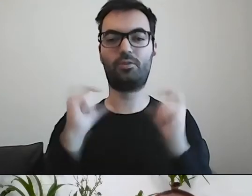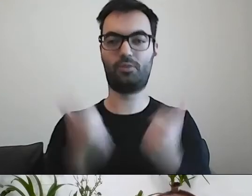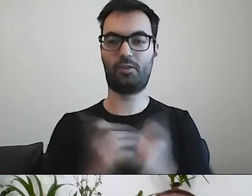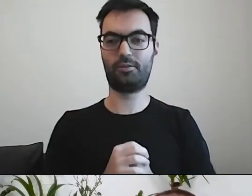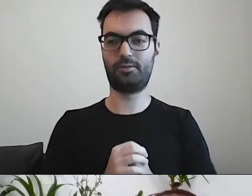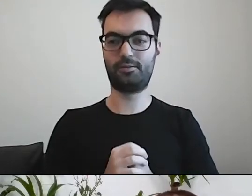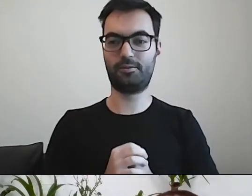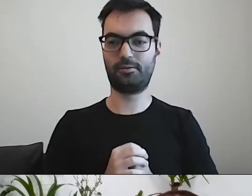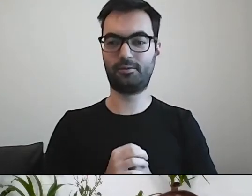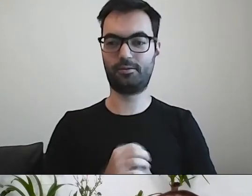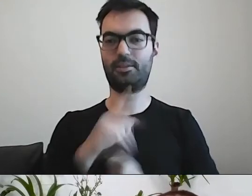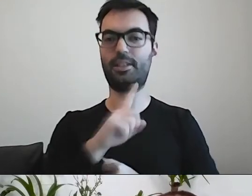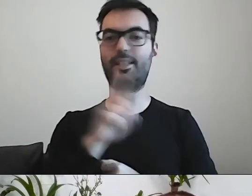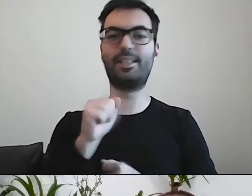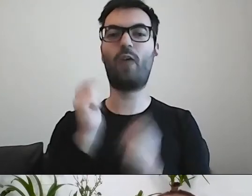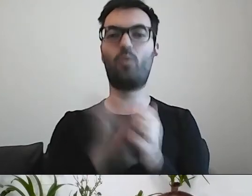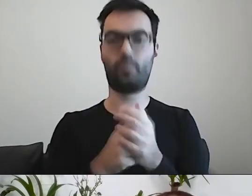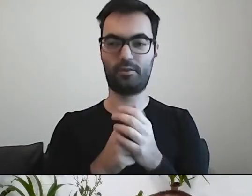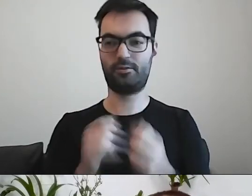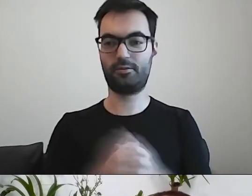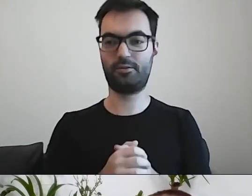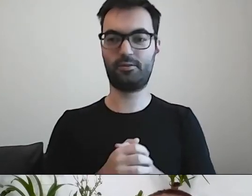MAŁGORZATA: Zakupić, nabyć drogą kupna.